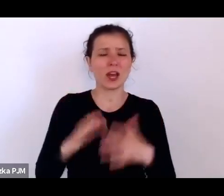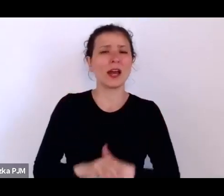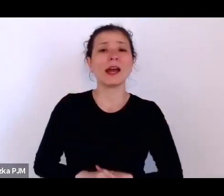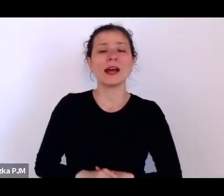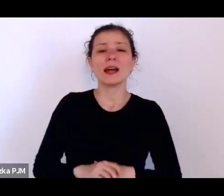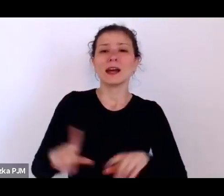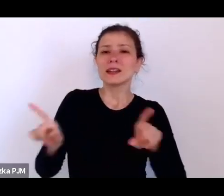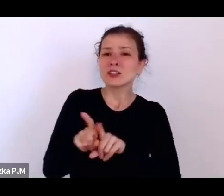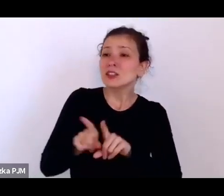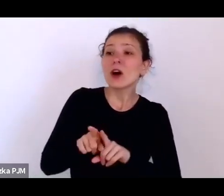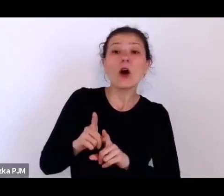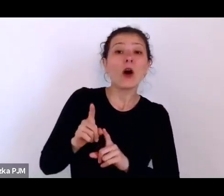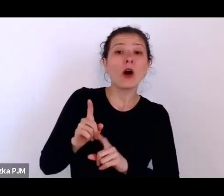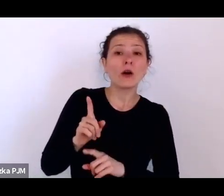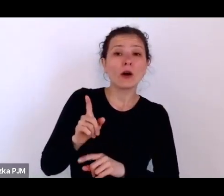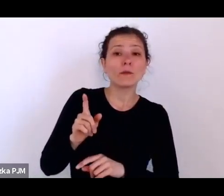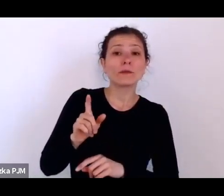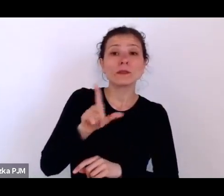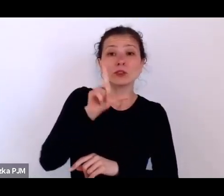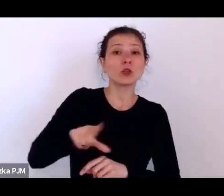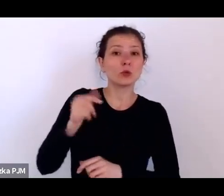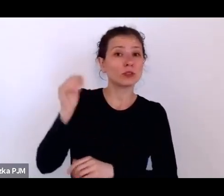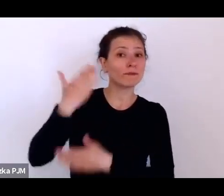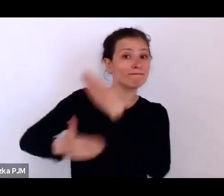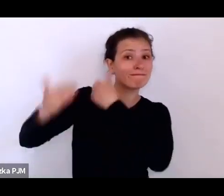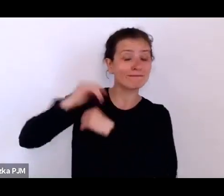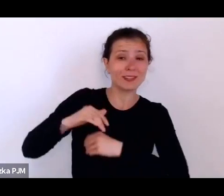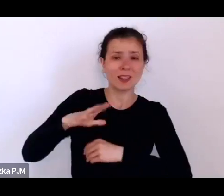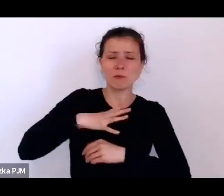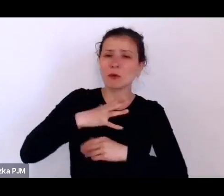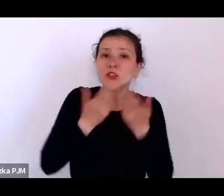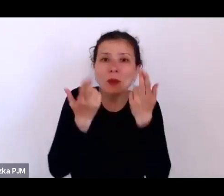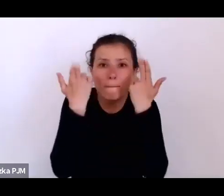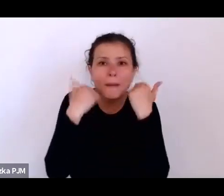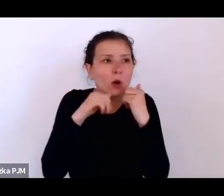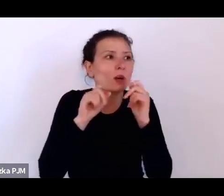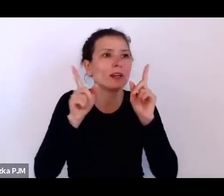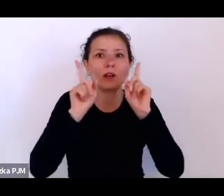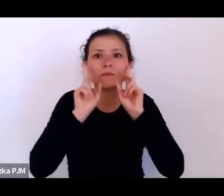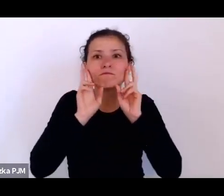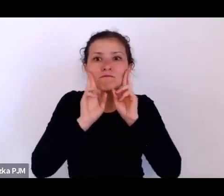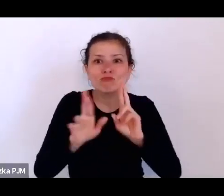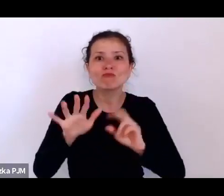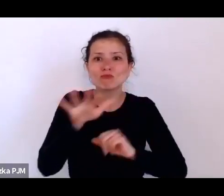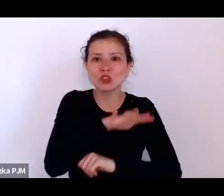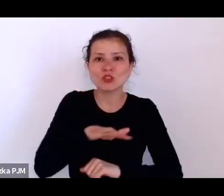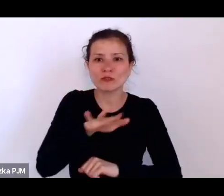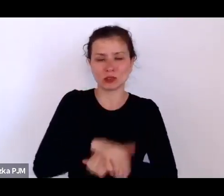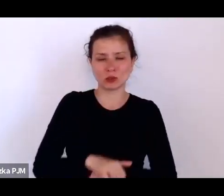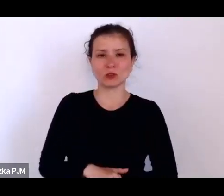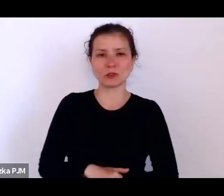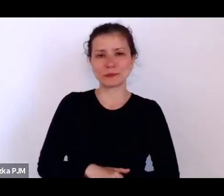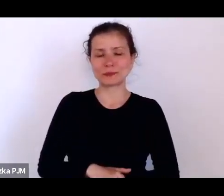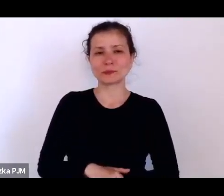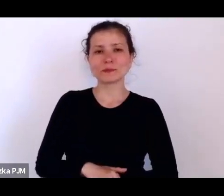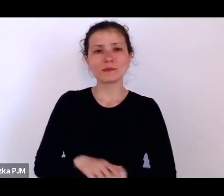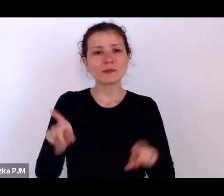którą chyba mieli. No, myślę, że to jest taki czas wielkiej dyskrecji społecznej.